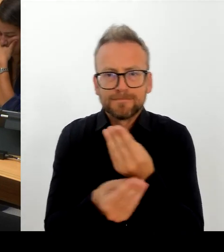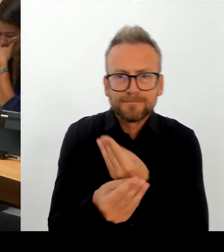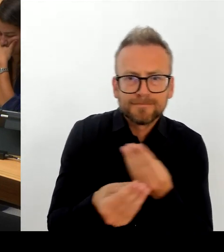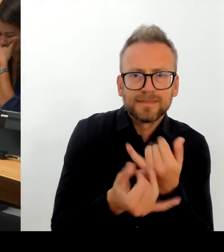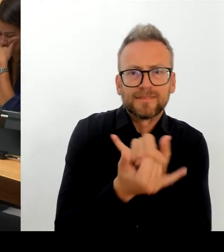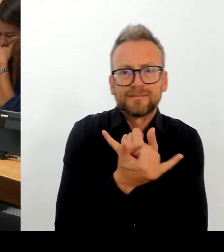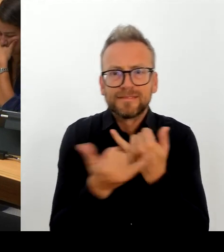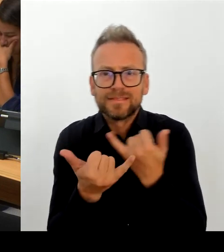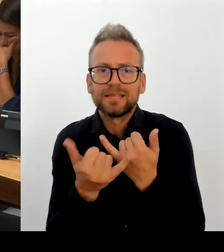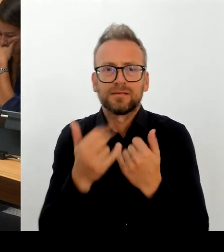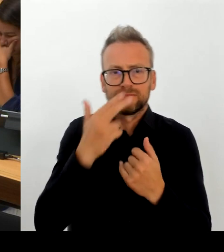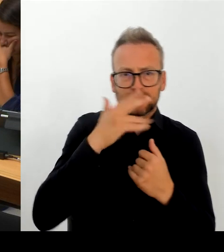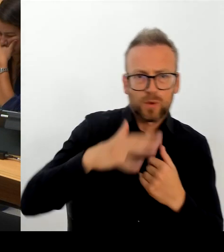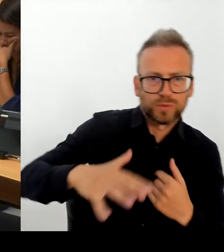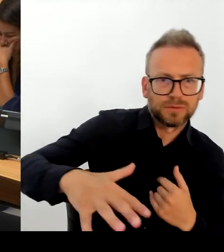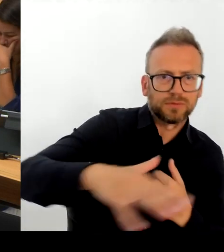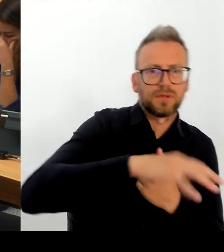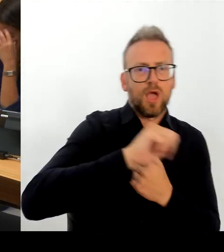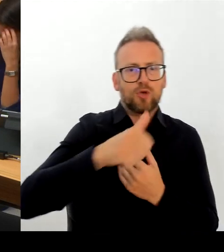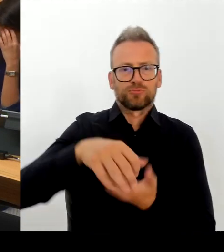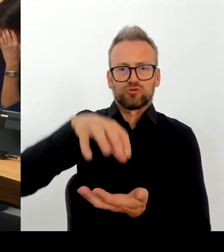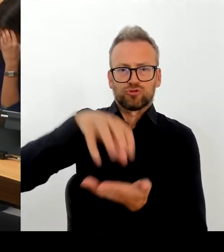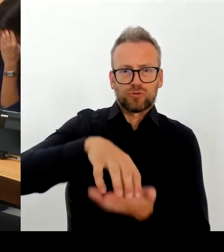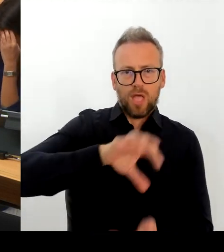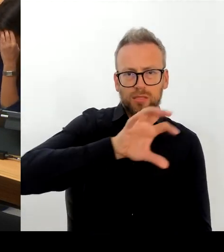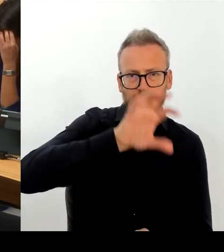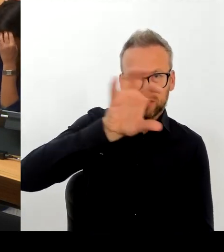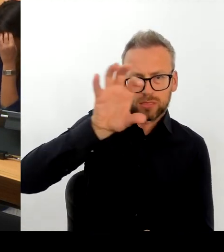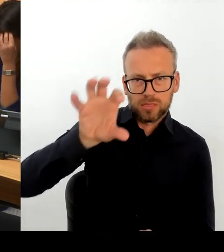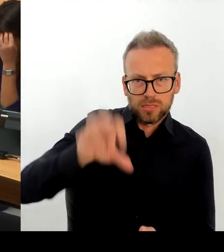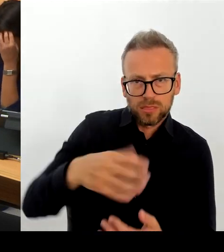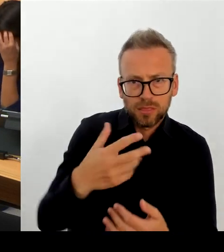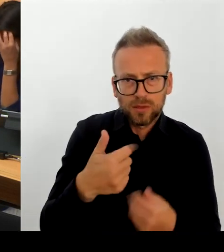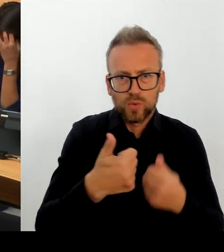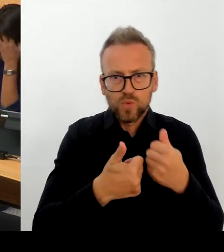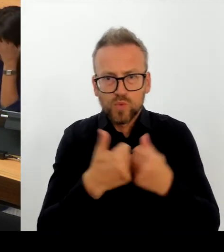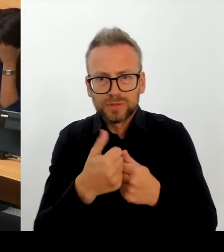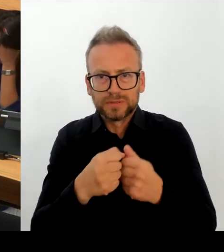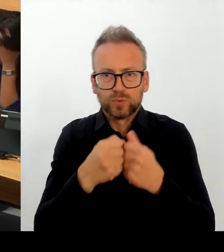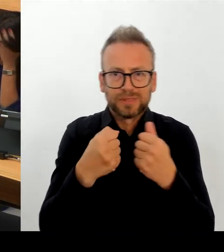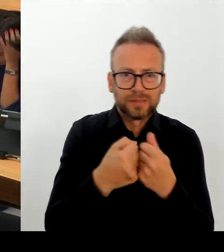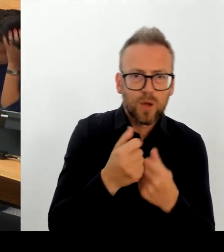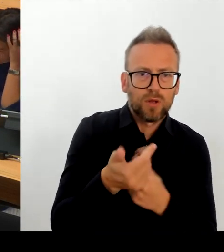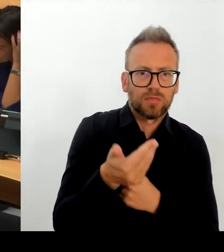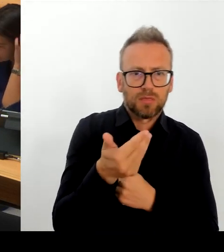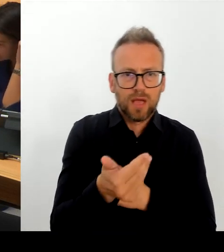den Tarifpartnern darüber, wie es uns gelingen kann, auf die besonderen Erfordernisse, gerade in den Ballungsräumen durch